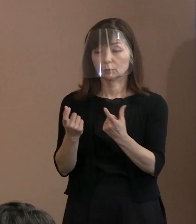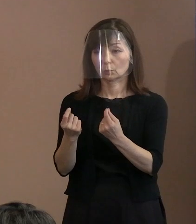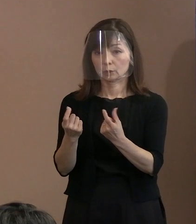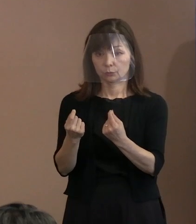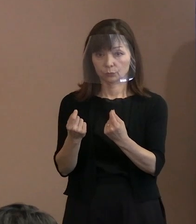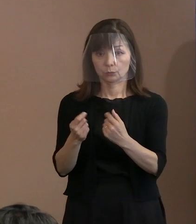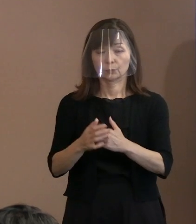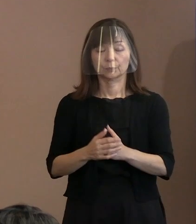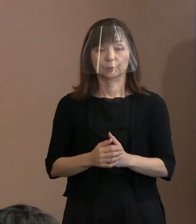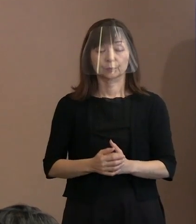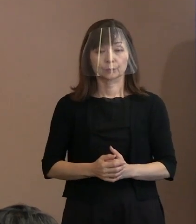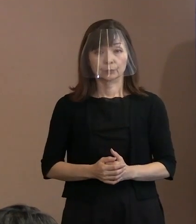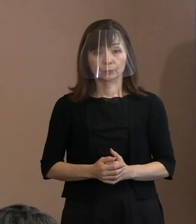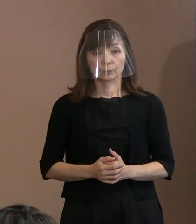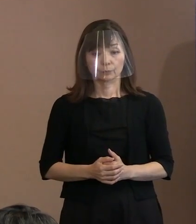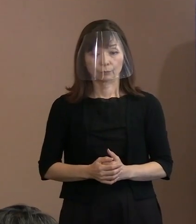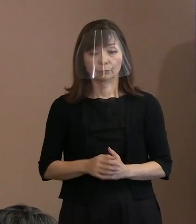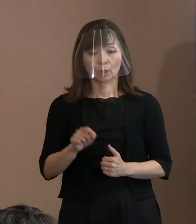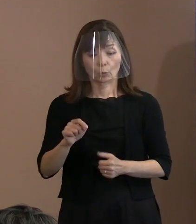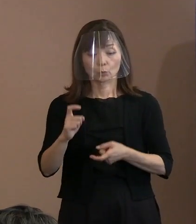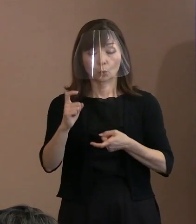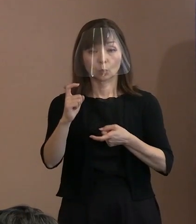(記者)このトルストイの言葉っていうのは､